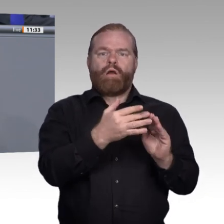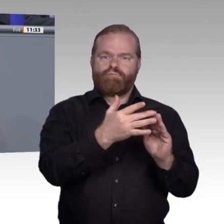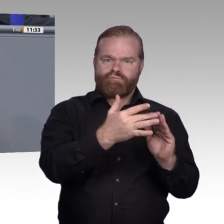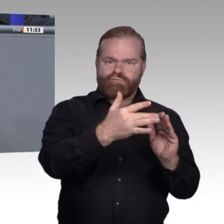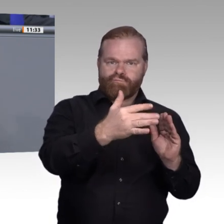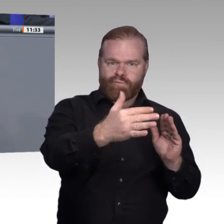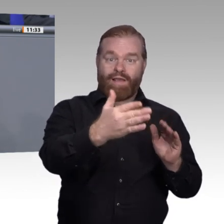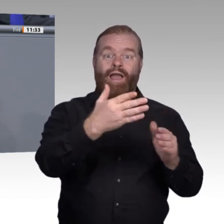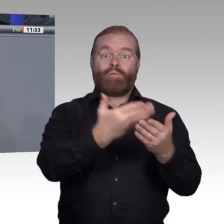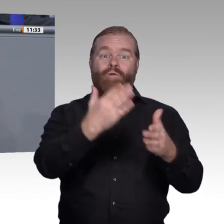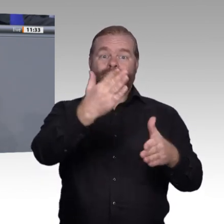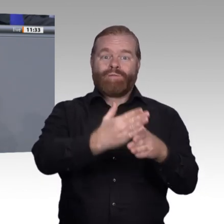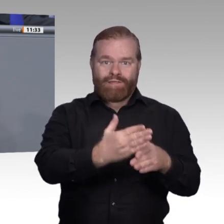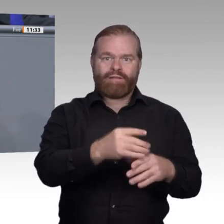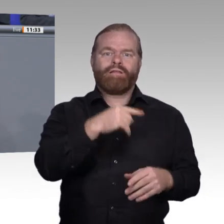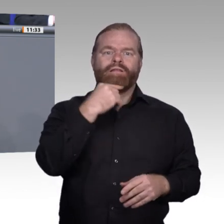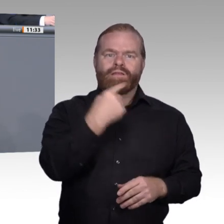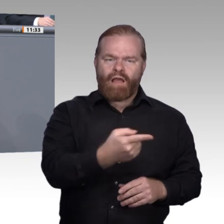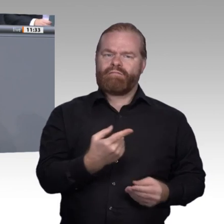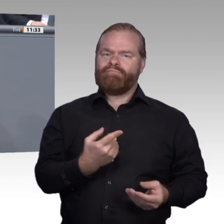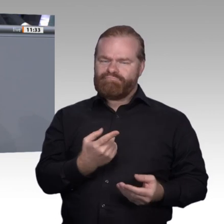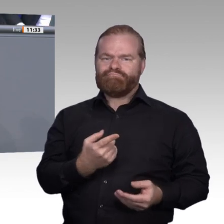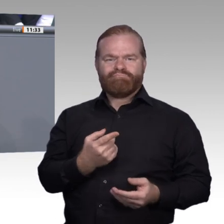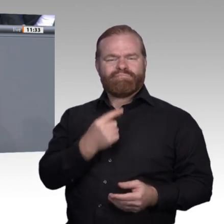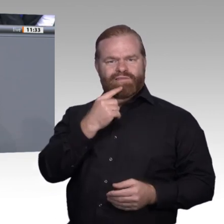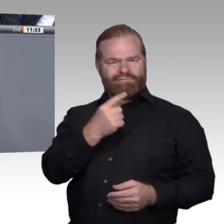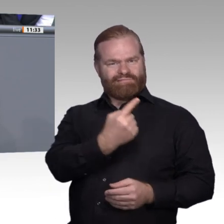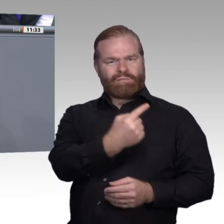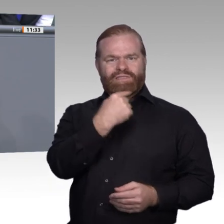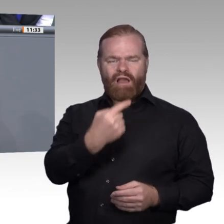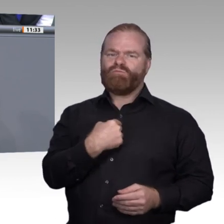in jedem Fall zutrifft, ist, dass durch die immer stärker digitalisierten Arbeitsprozesse